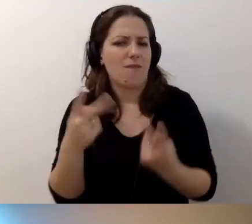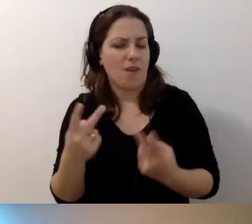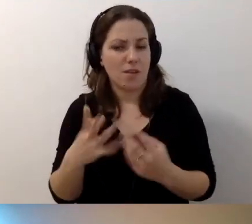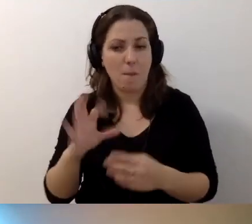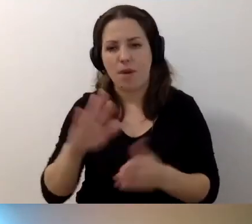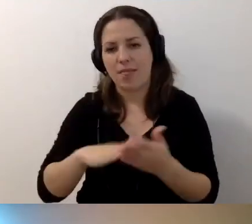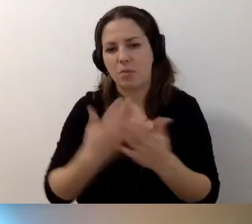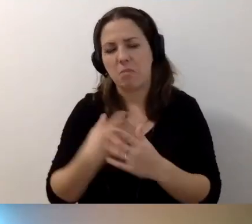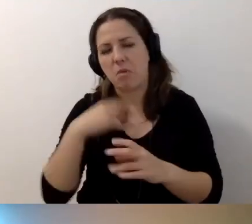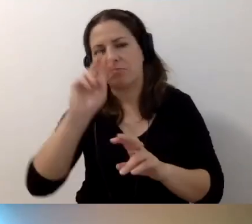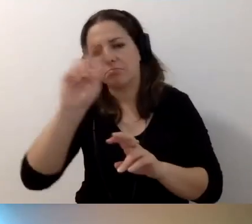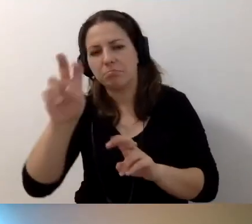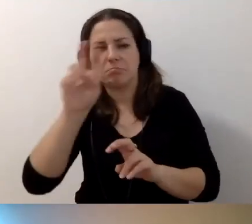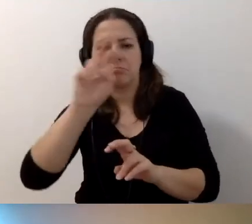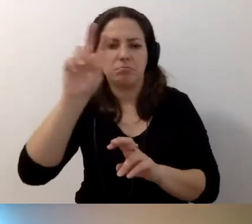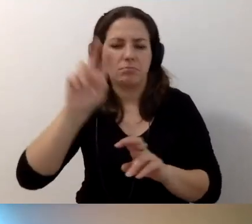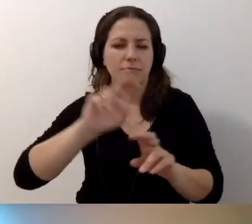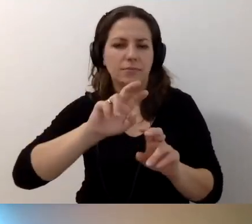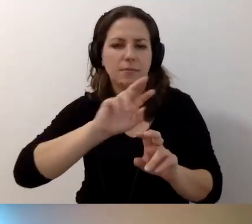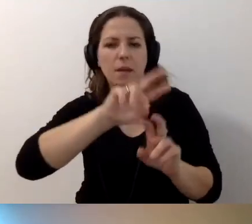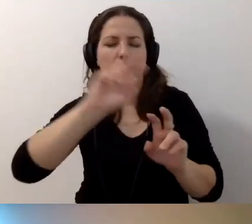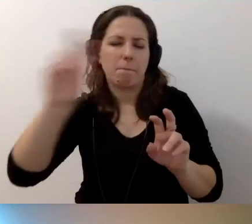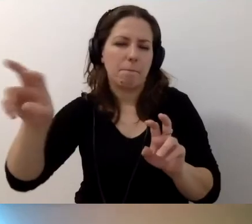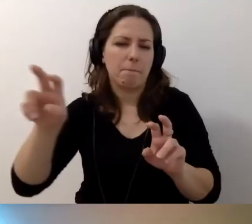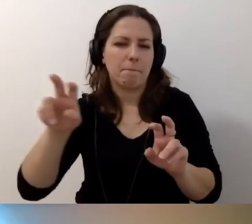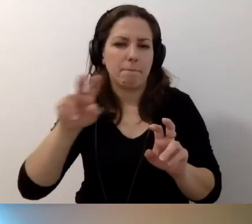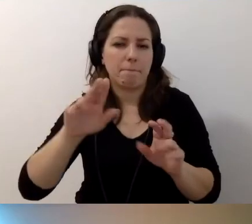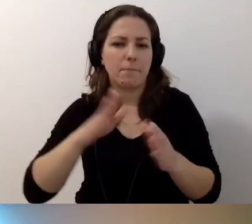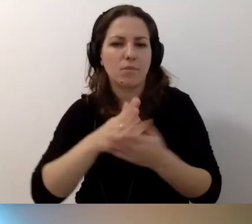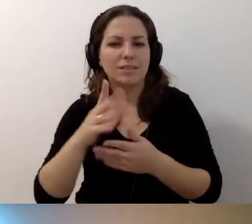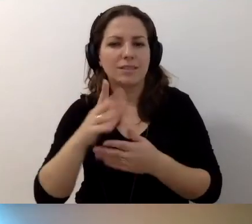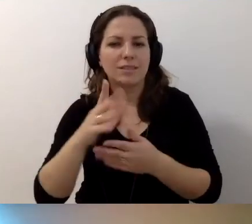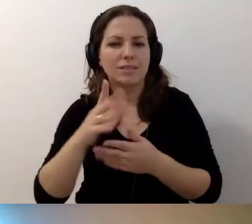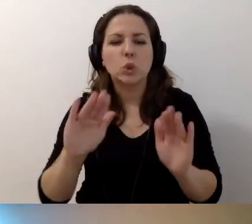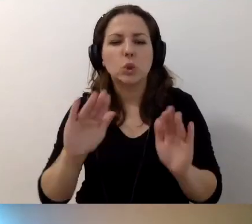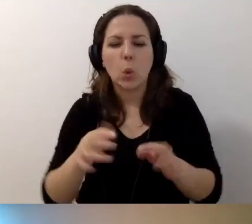Ja mogę skakać przez skróty klawiaturowe przez waszą stronę.